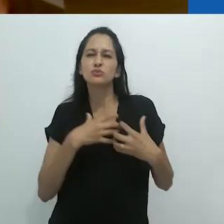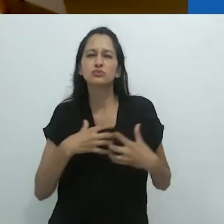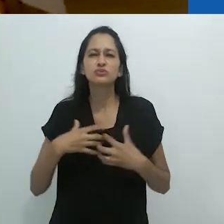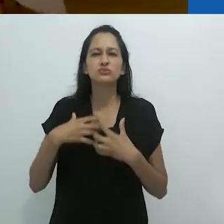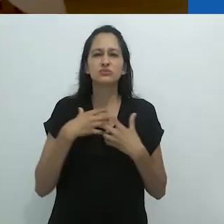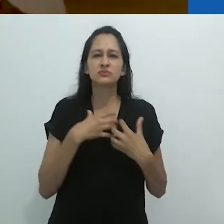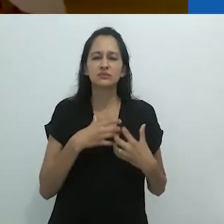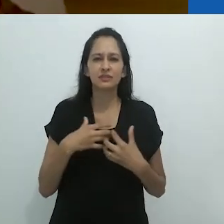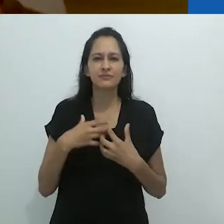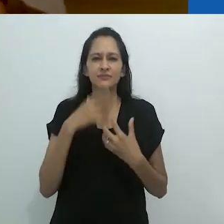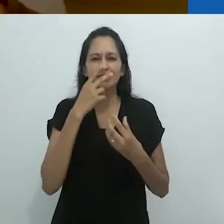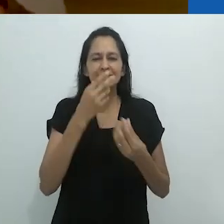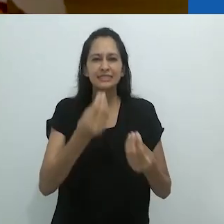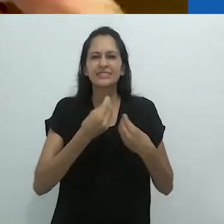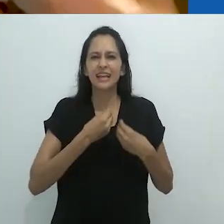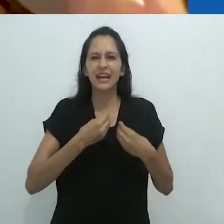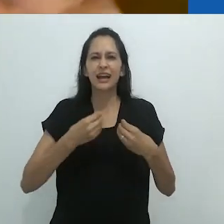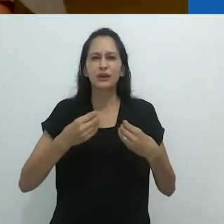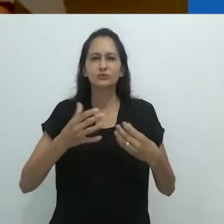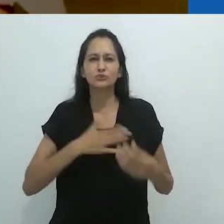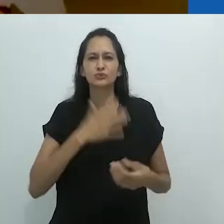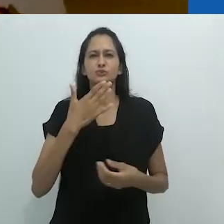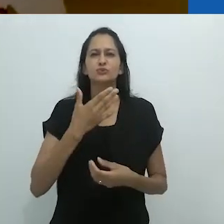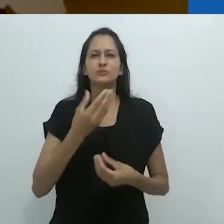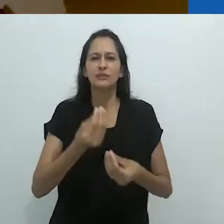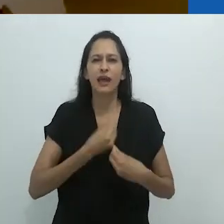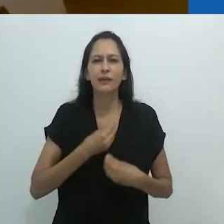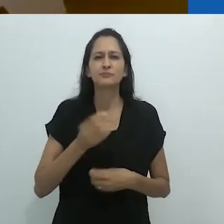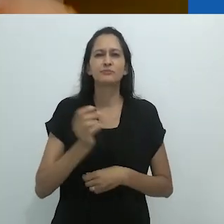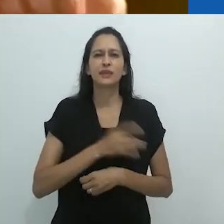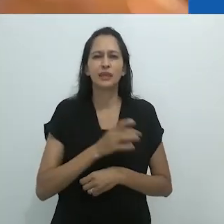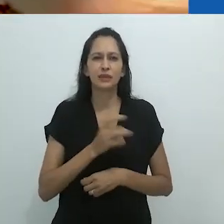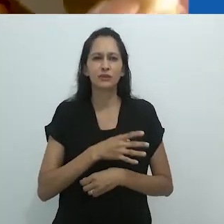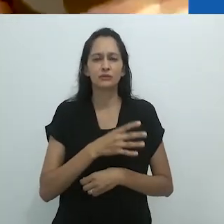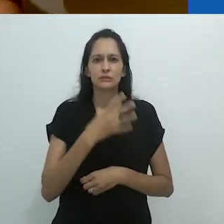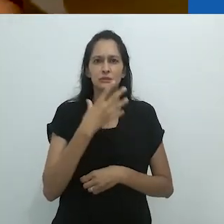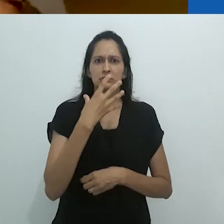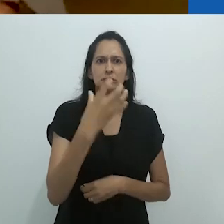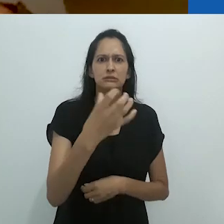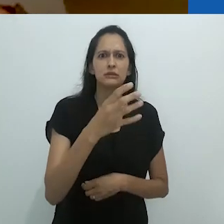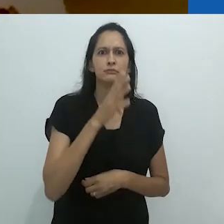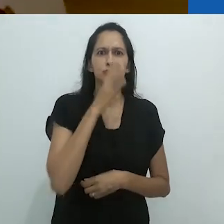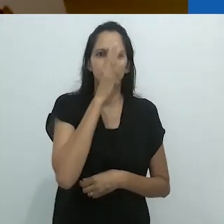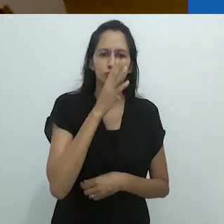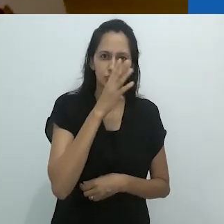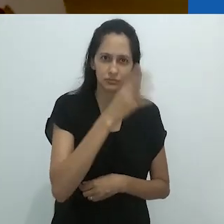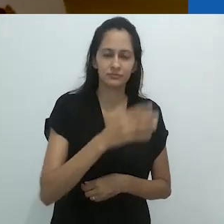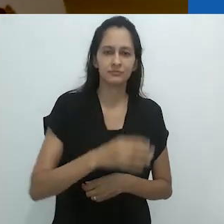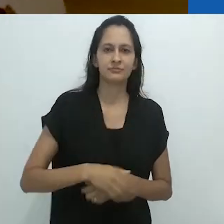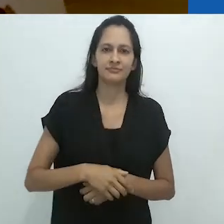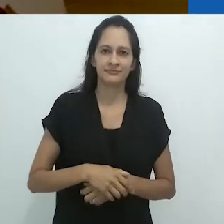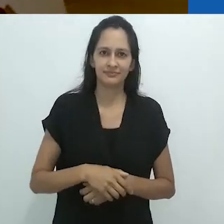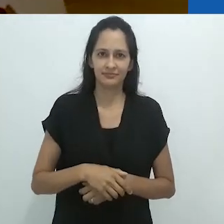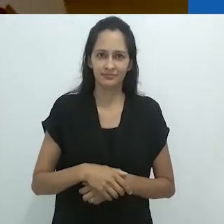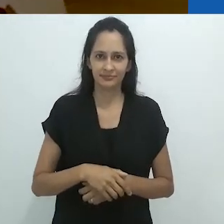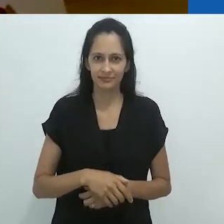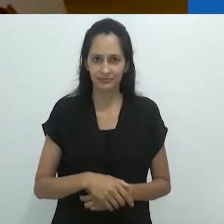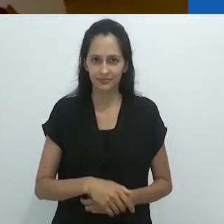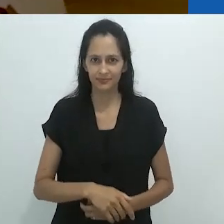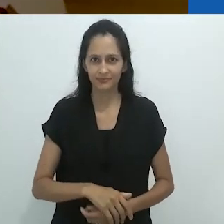um encantamento macabro, um encantamento assustador, aterrorizante.